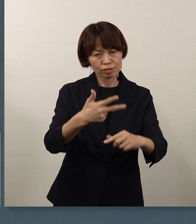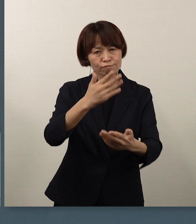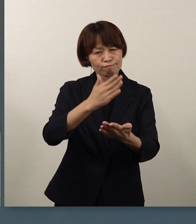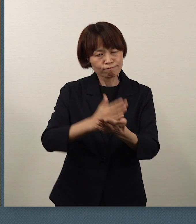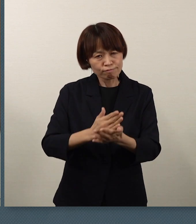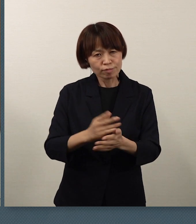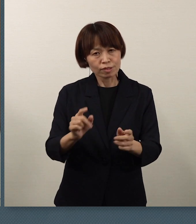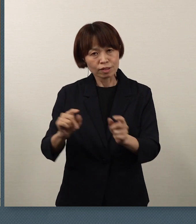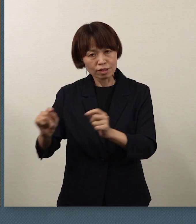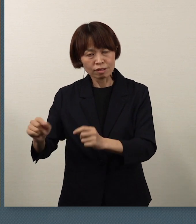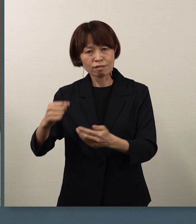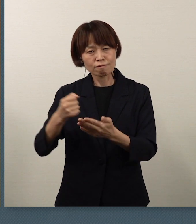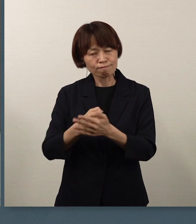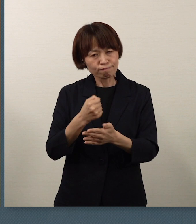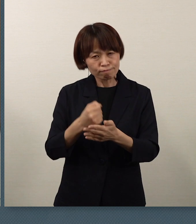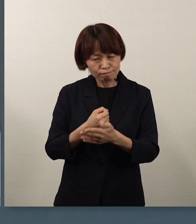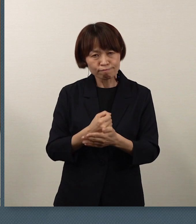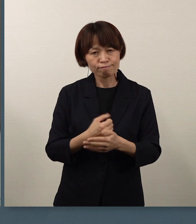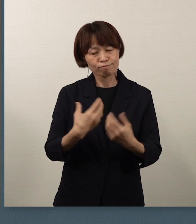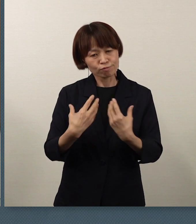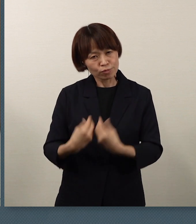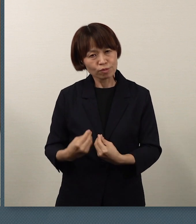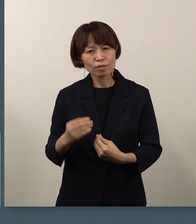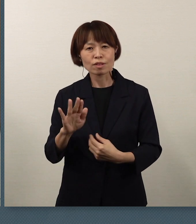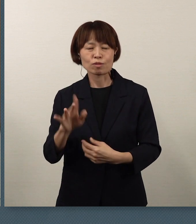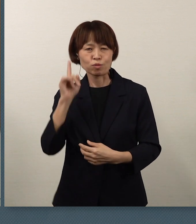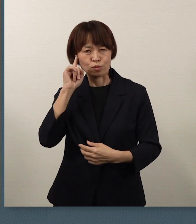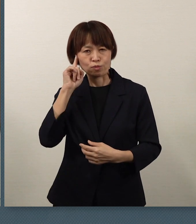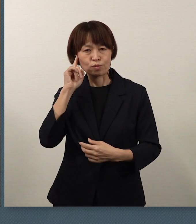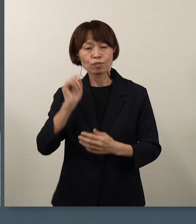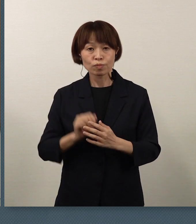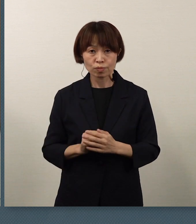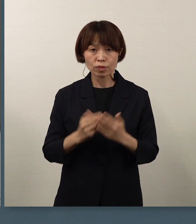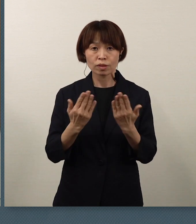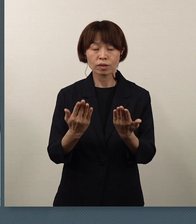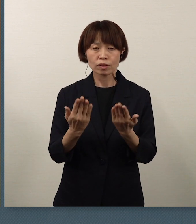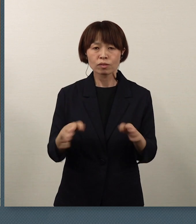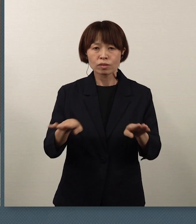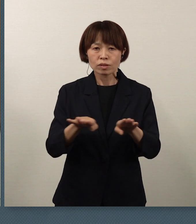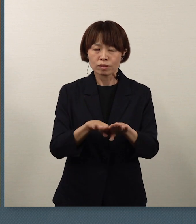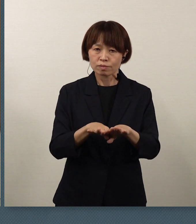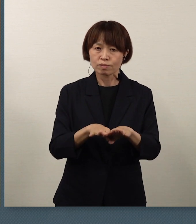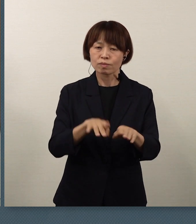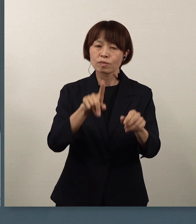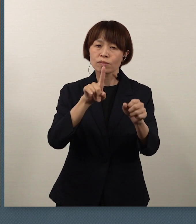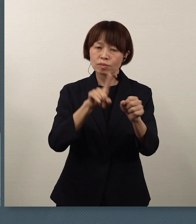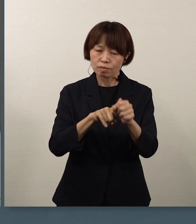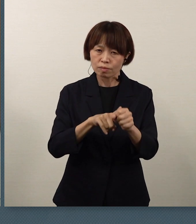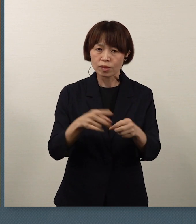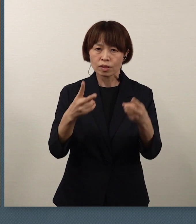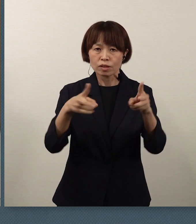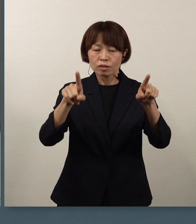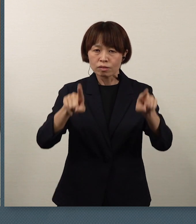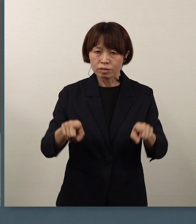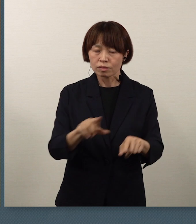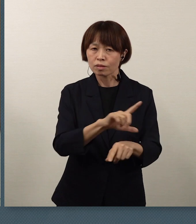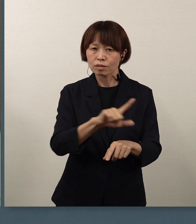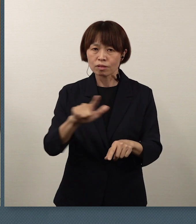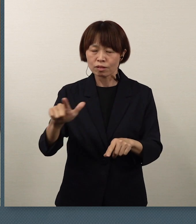そうした思いを、休校ということで 実現できないということについては